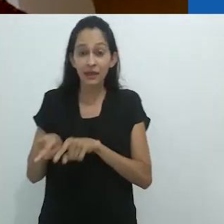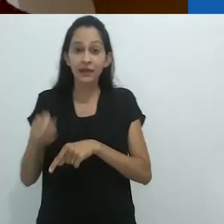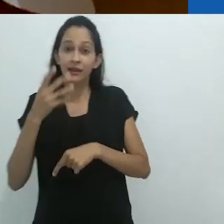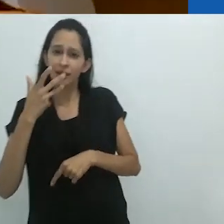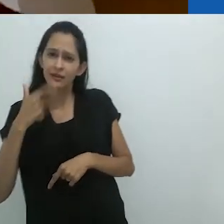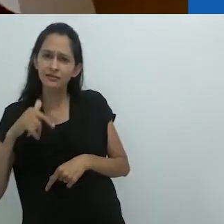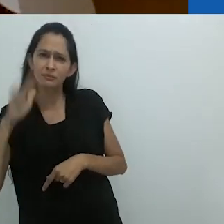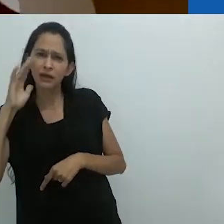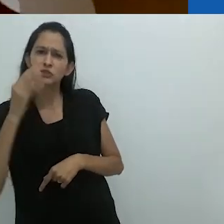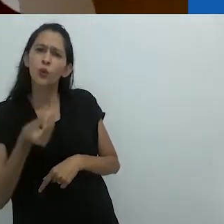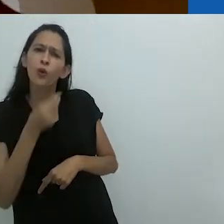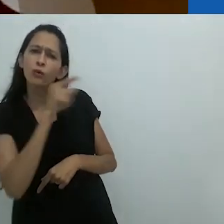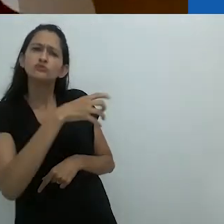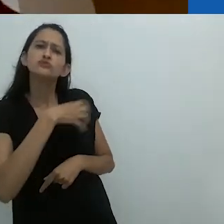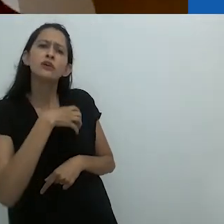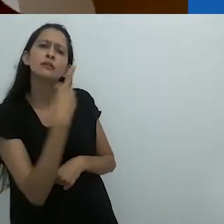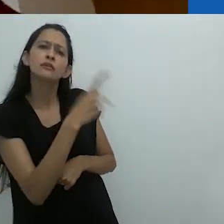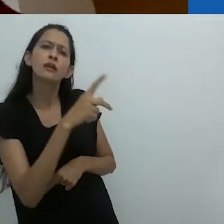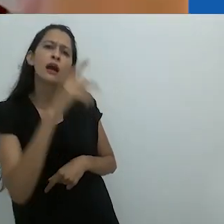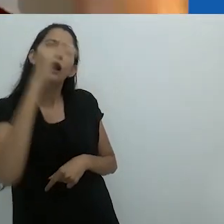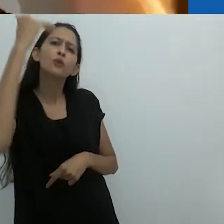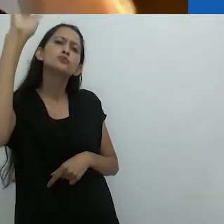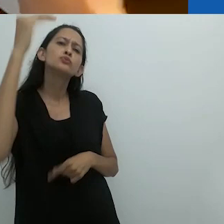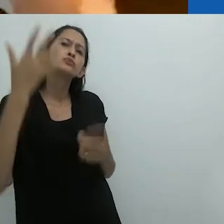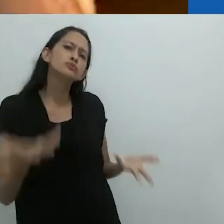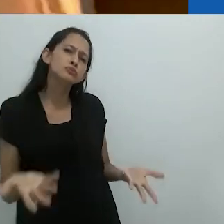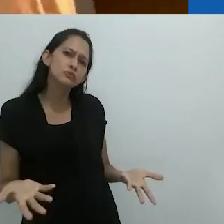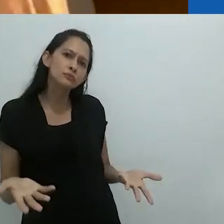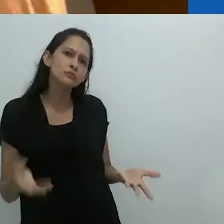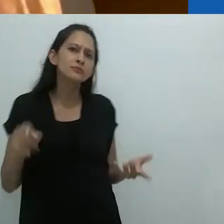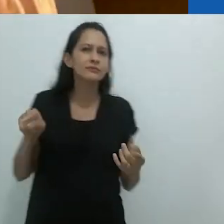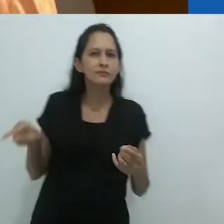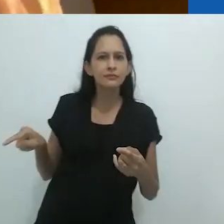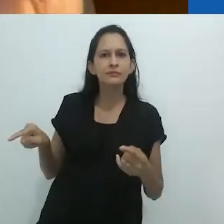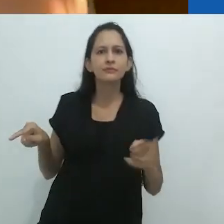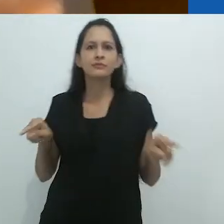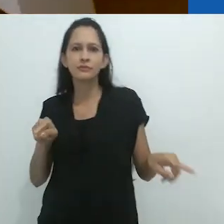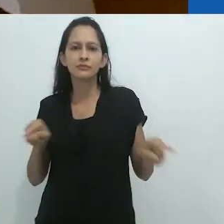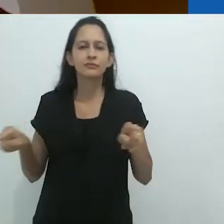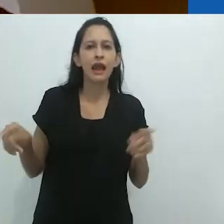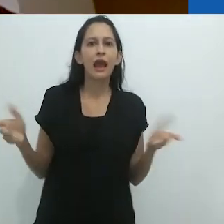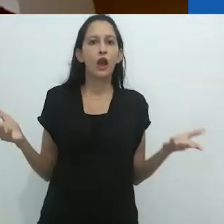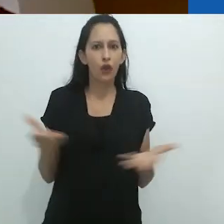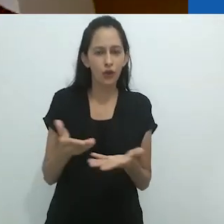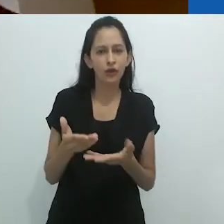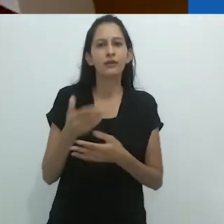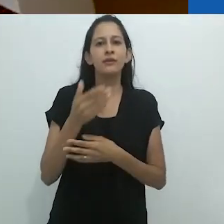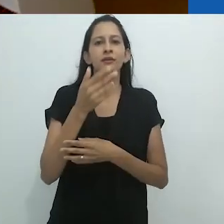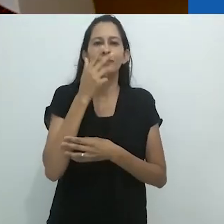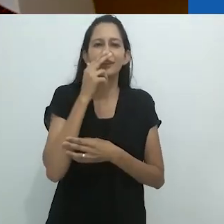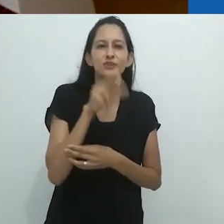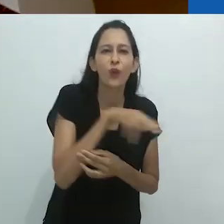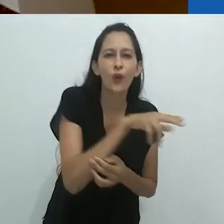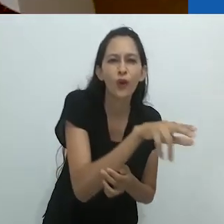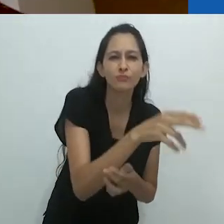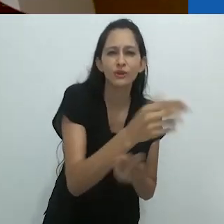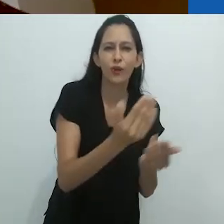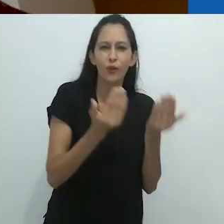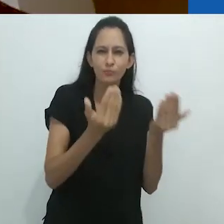do que a imaginação da criança sobre os adultos. Agora é tudo cobras verdes perto da caixa de correio